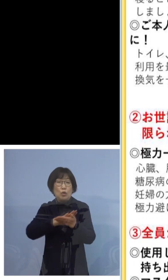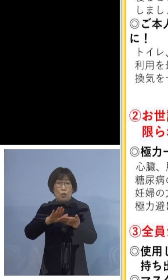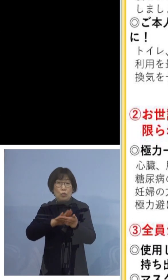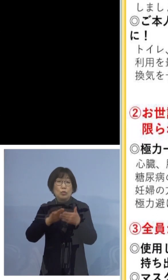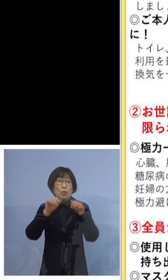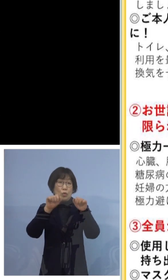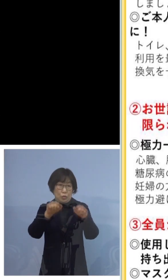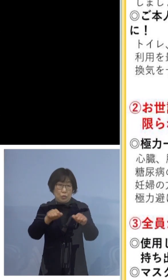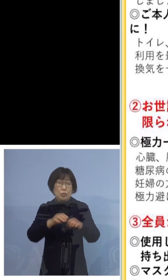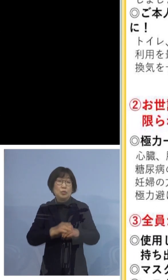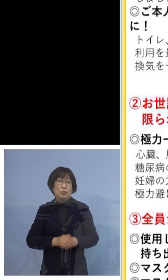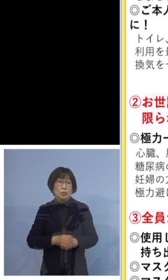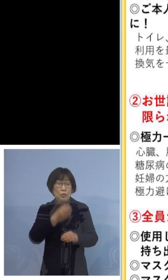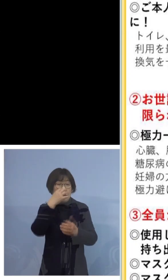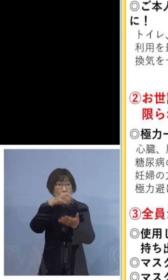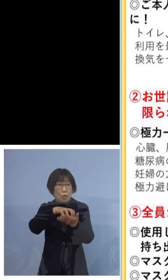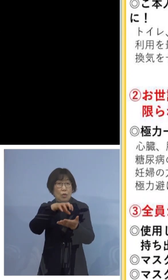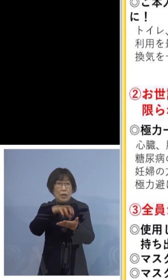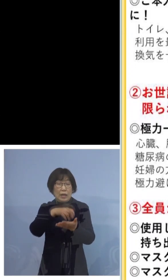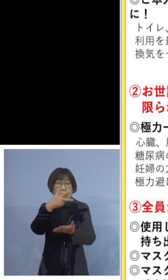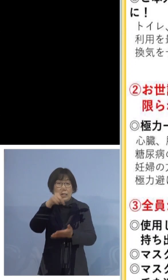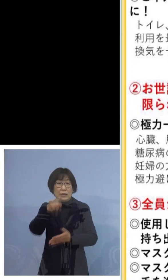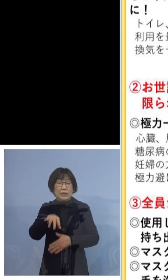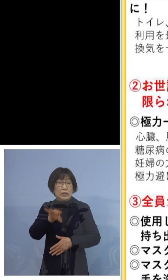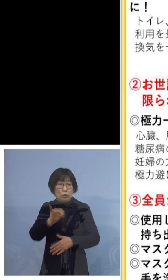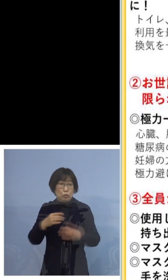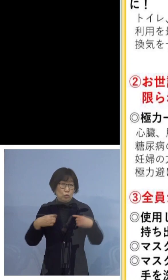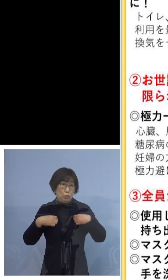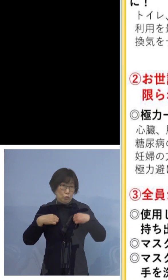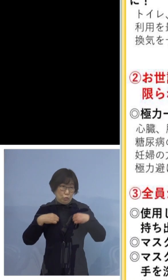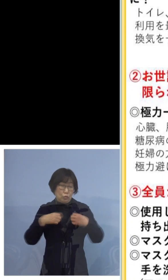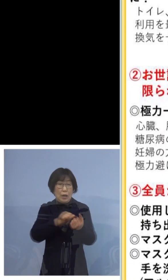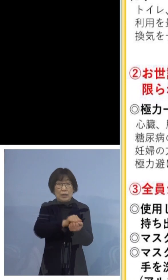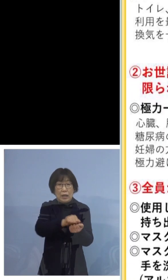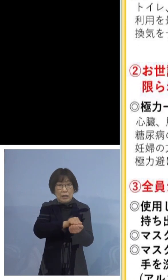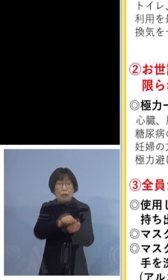汚れたシーツ、衣服を洗濯しましょう